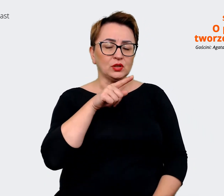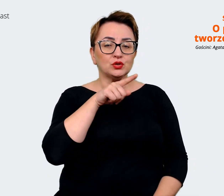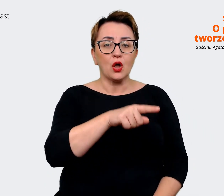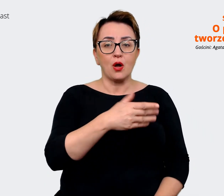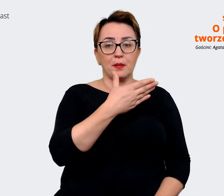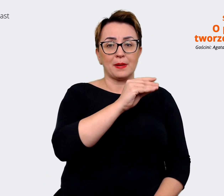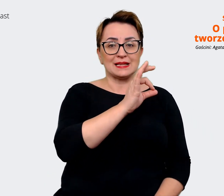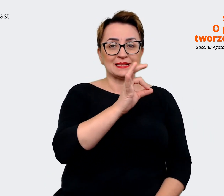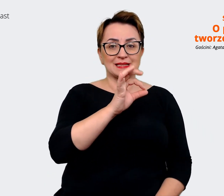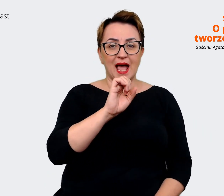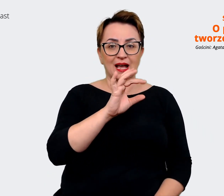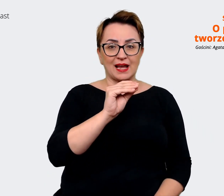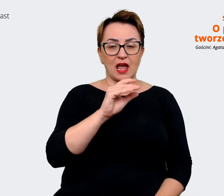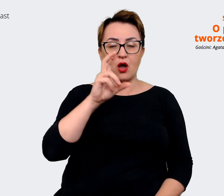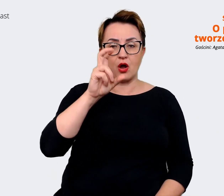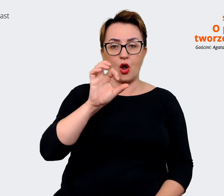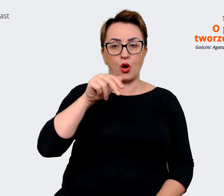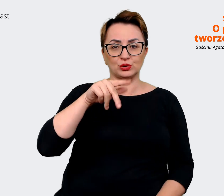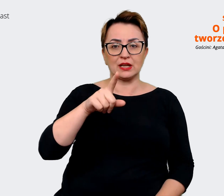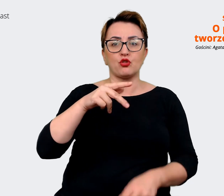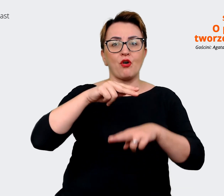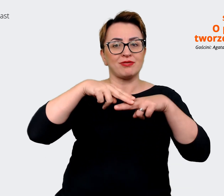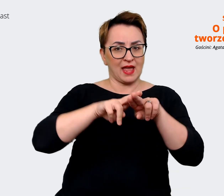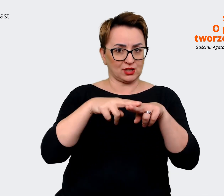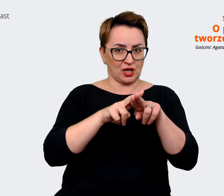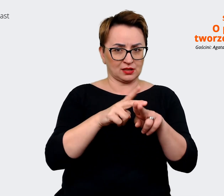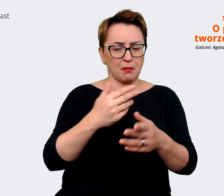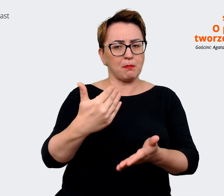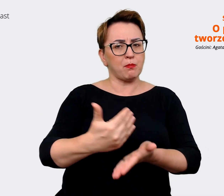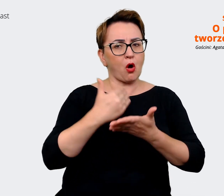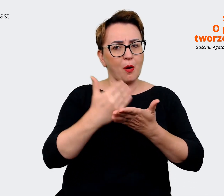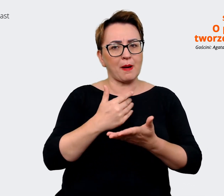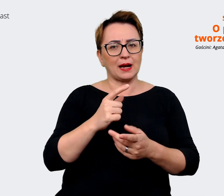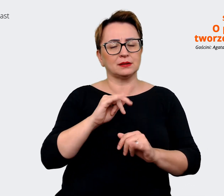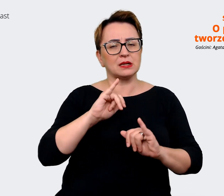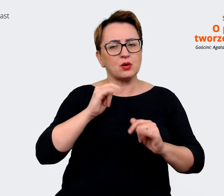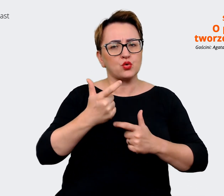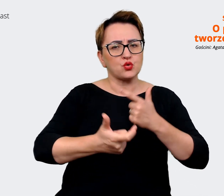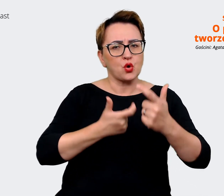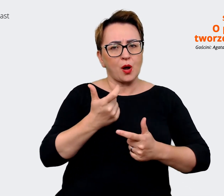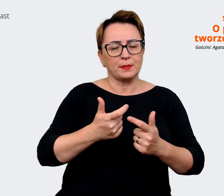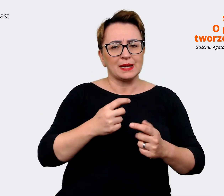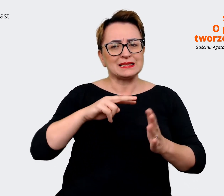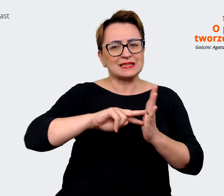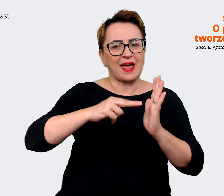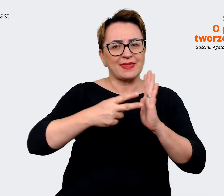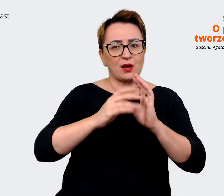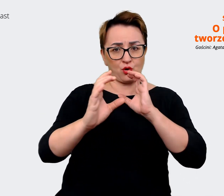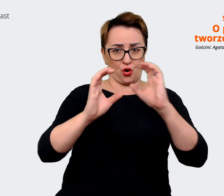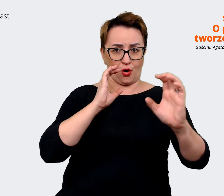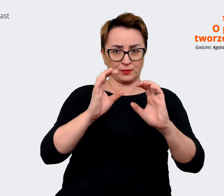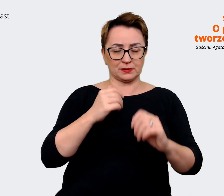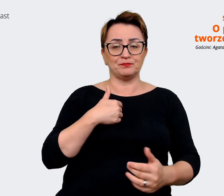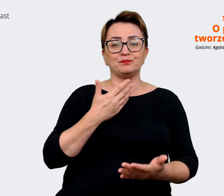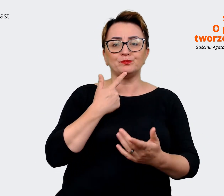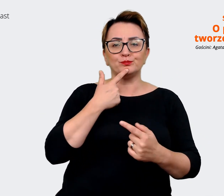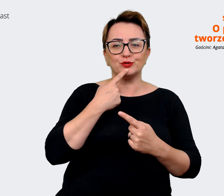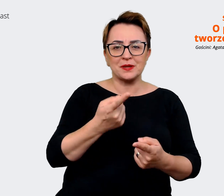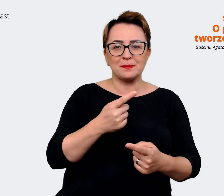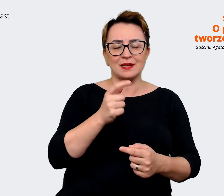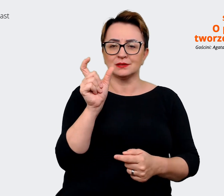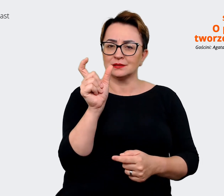które pomaga określać strategię komunikacji. Mówimy o nim house, bo jest jak domek. Jako